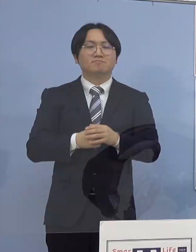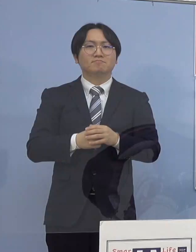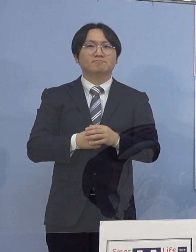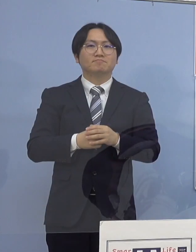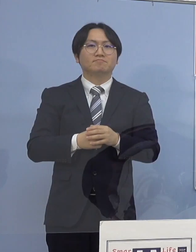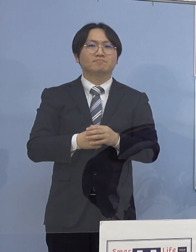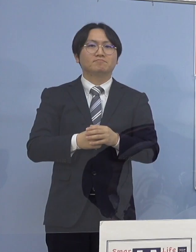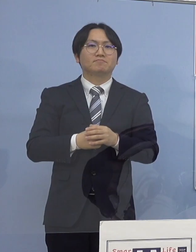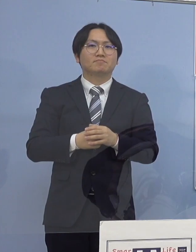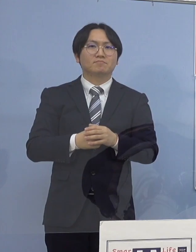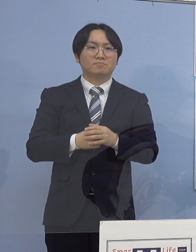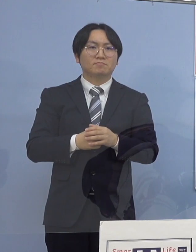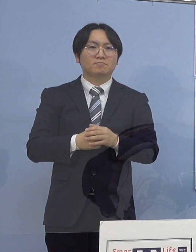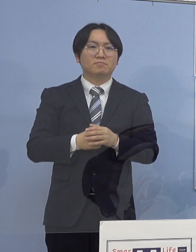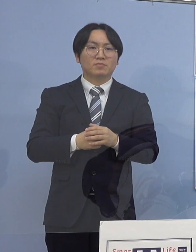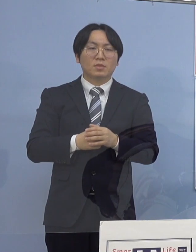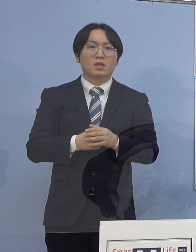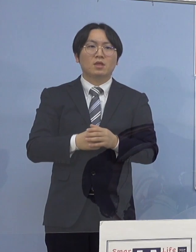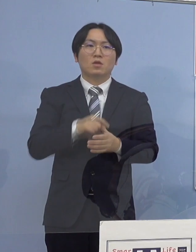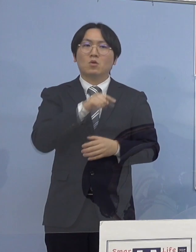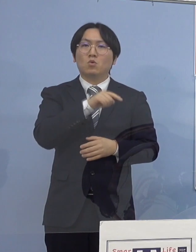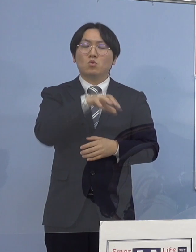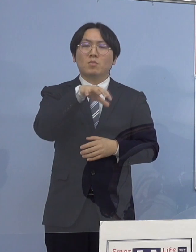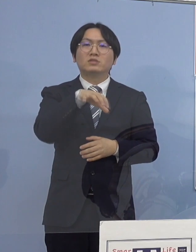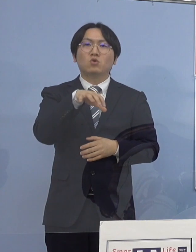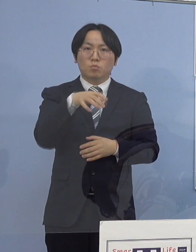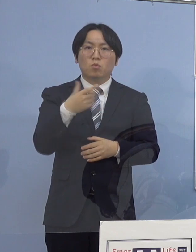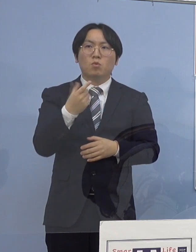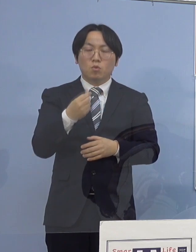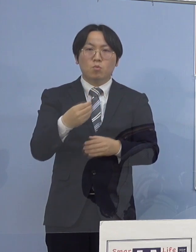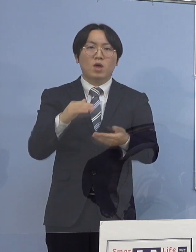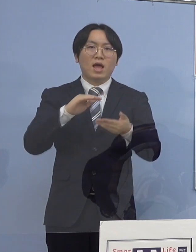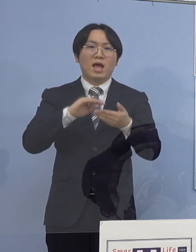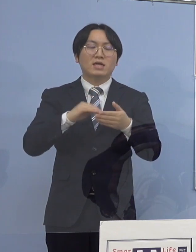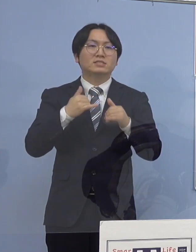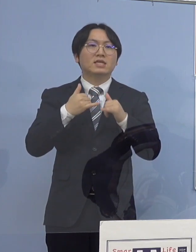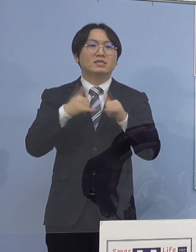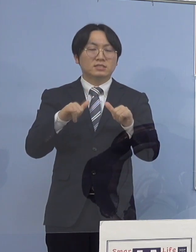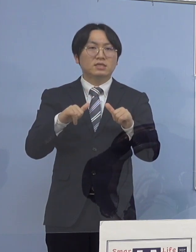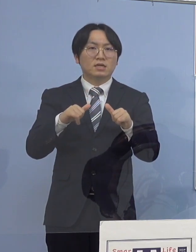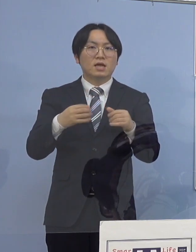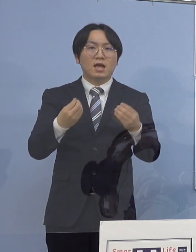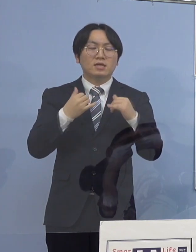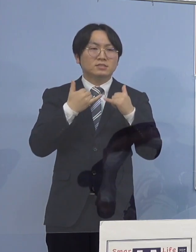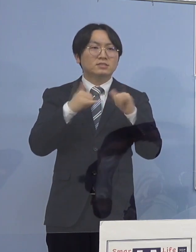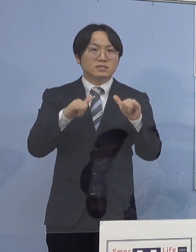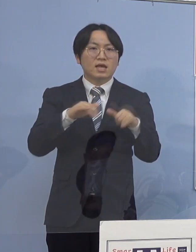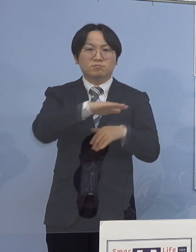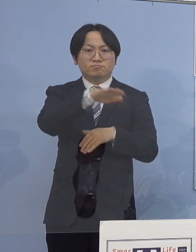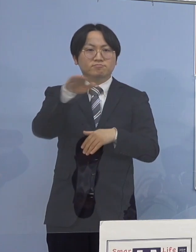なお、こちらにつきましても 感染者と接触された方全て把握されていることから